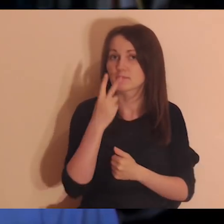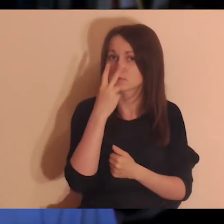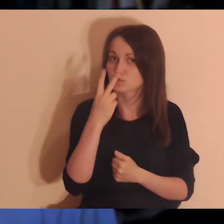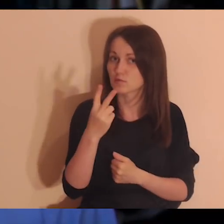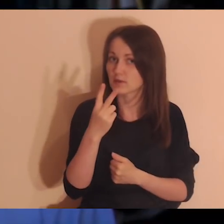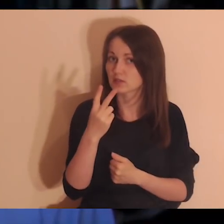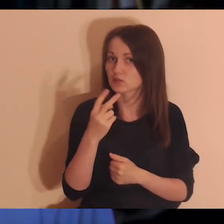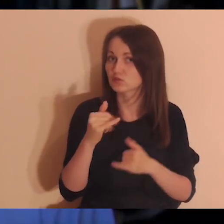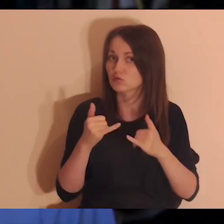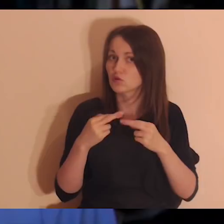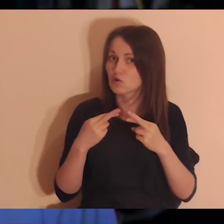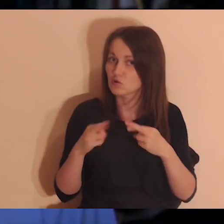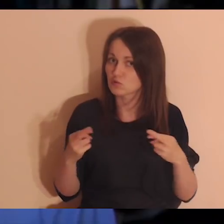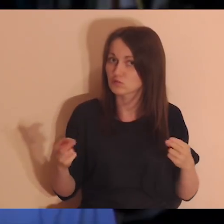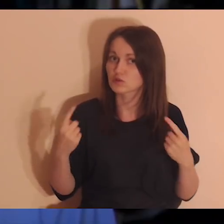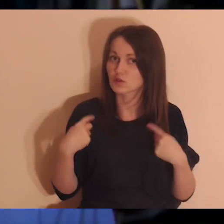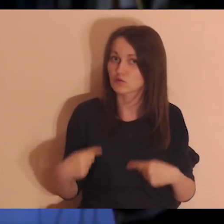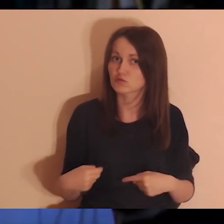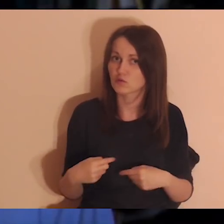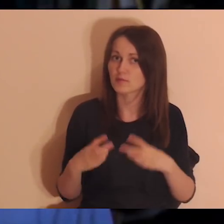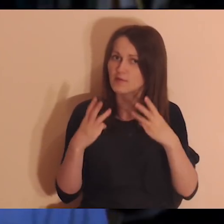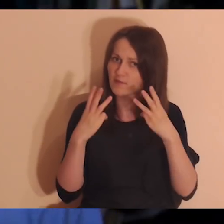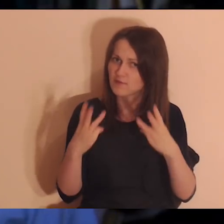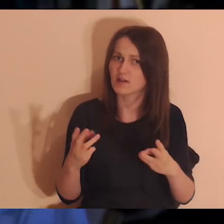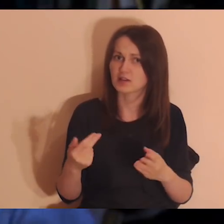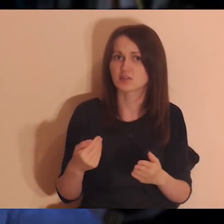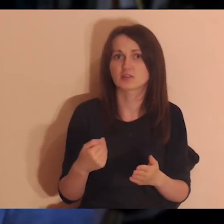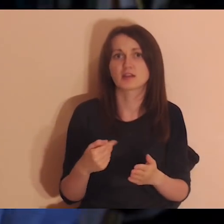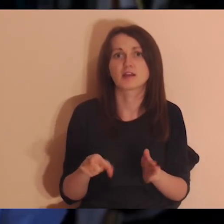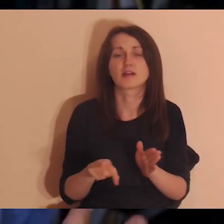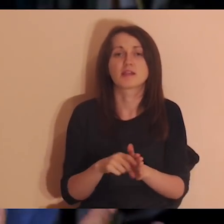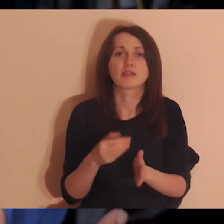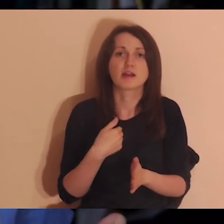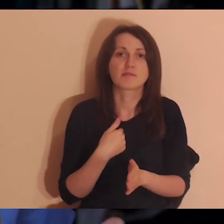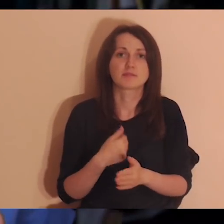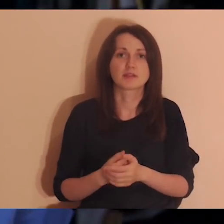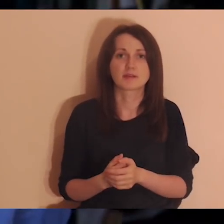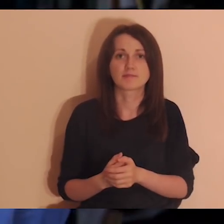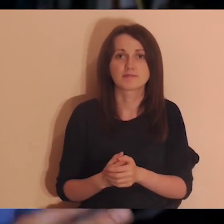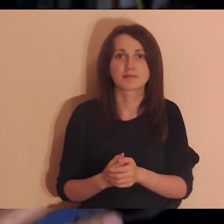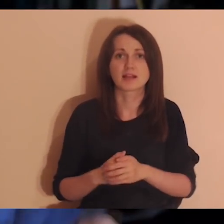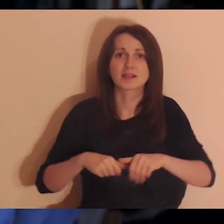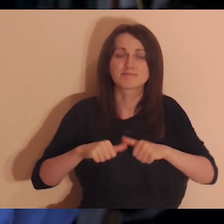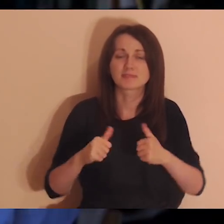które były w moim życiu ważnymi osobami, i coś się stało, że ten kontakt zgasł.